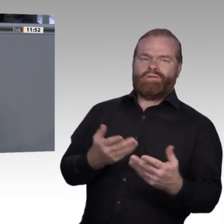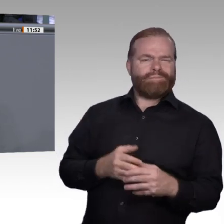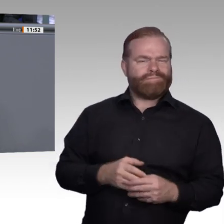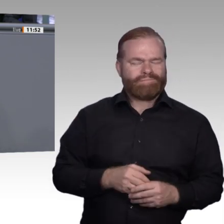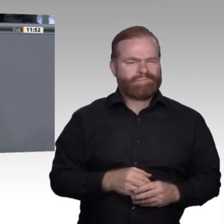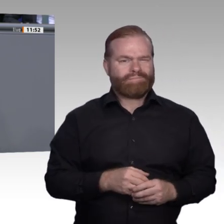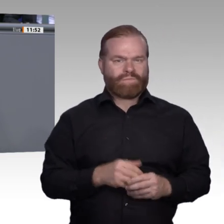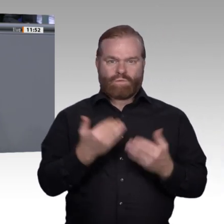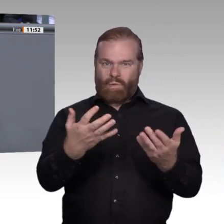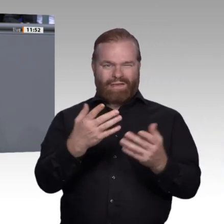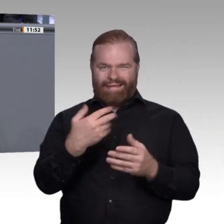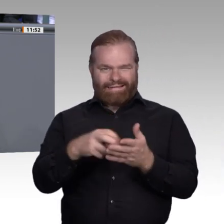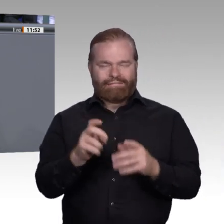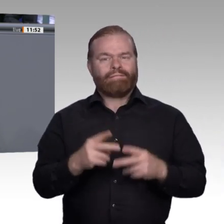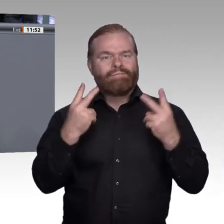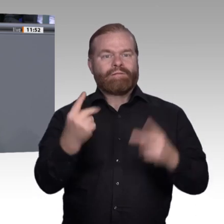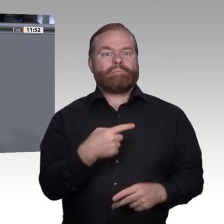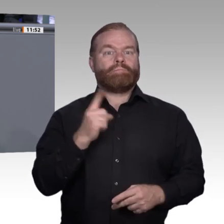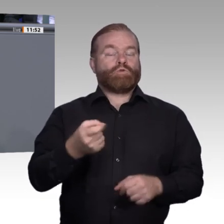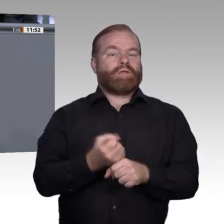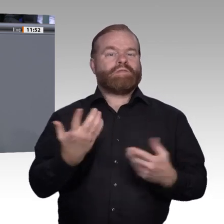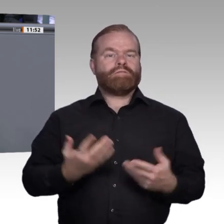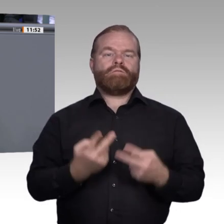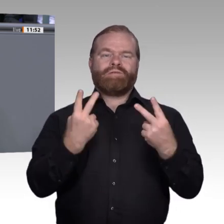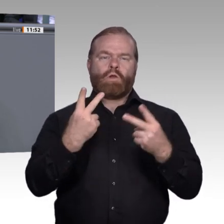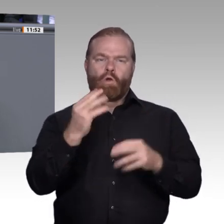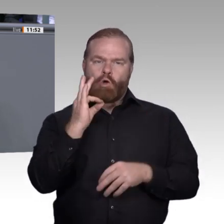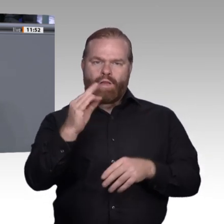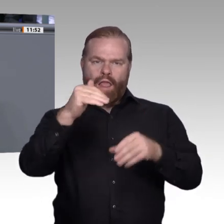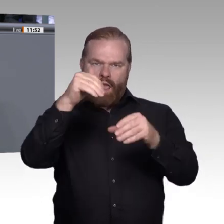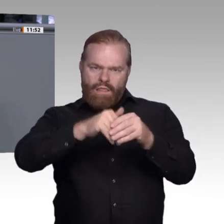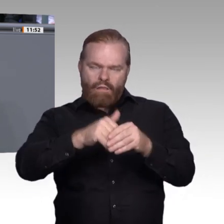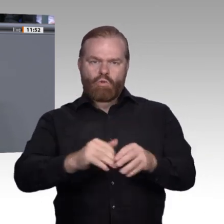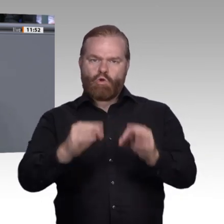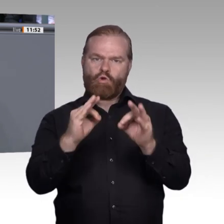Deswegen brauchen wir zusätzliche Anstrengungen und Investitionen und nicht Deregulierung und Entwertung. Wir brauchen also zusätzlich